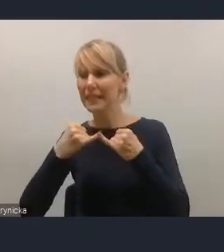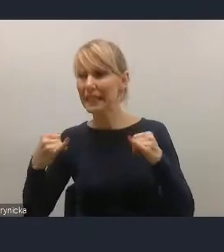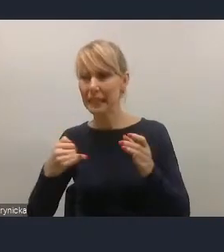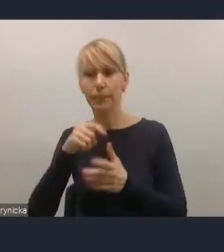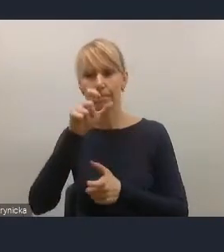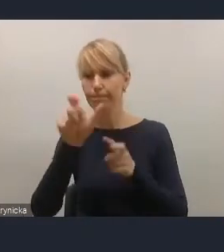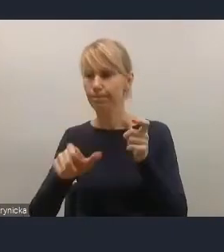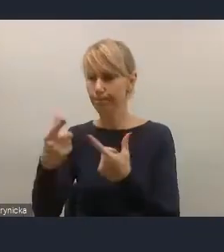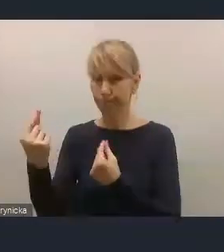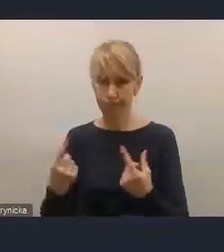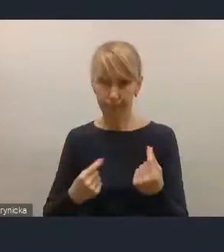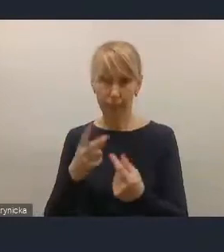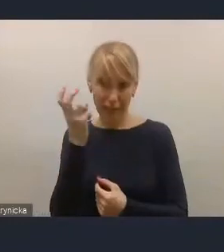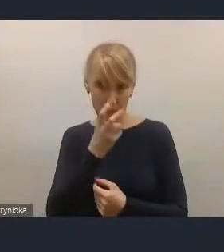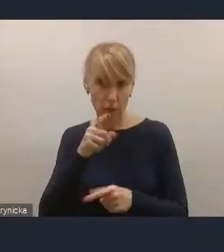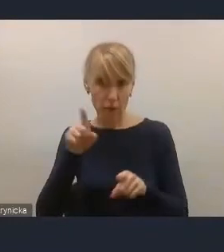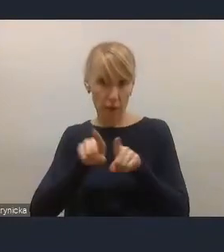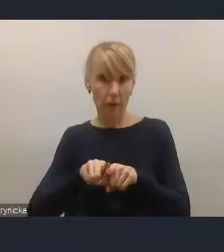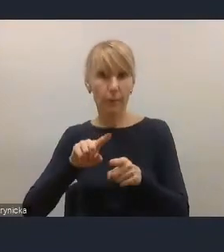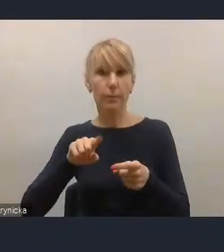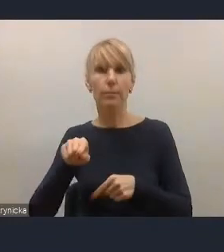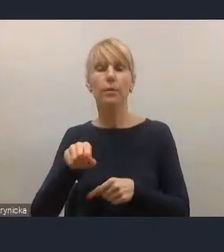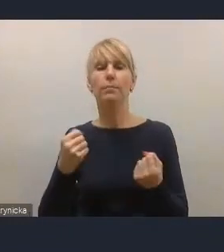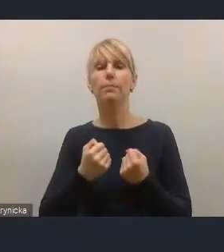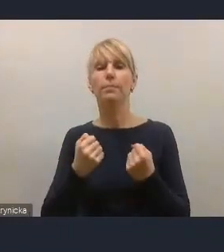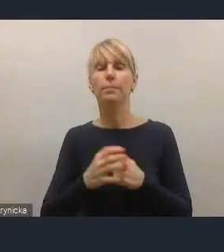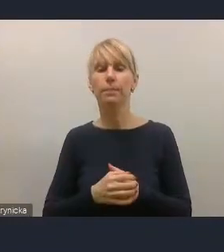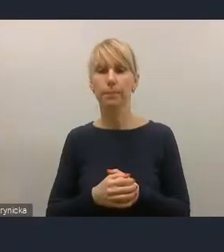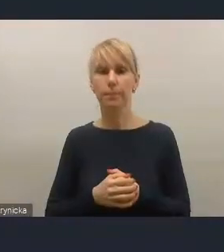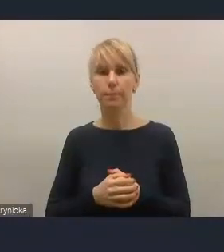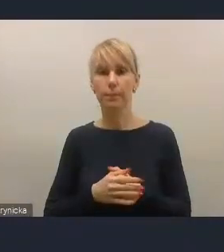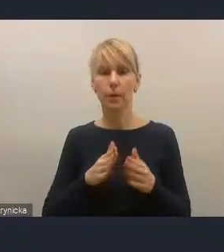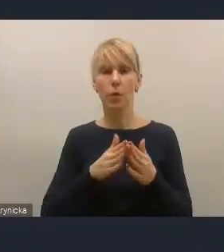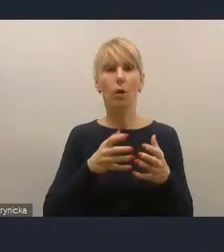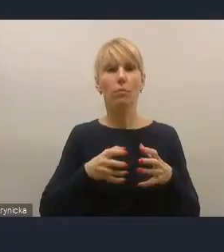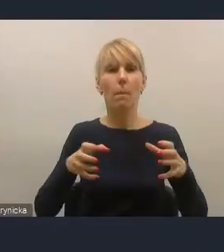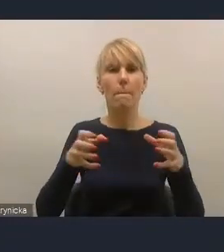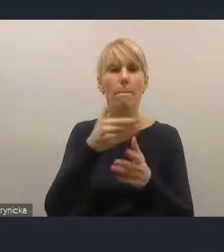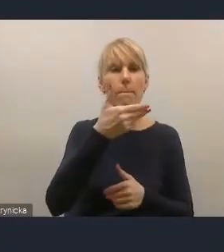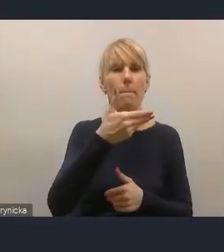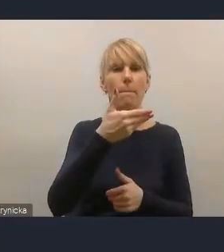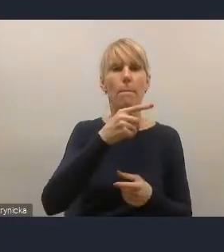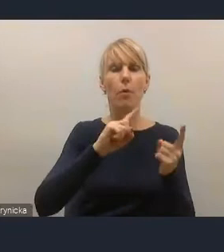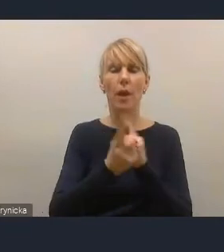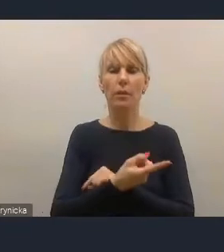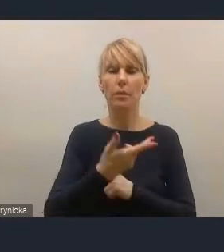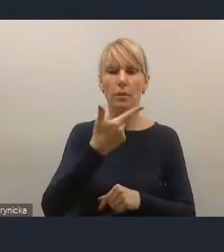To jest kwestia modernizacji ciepłownictwa, to jest element energetyki